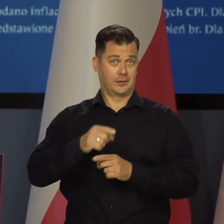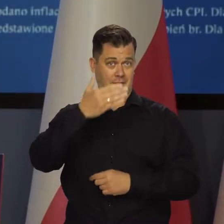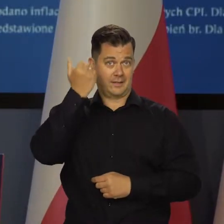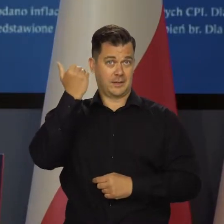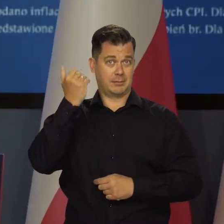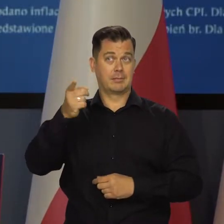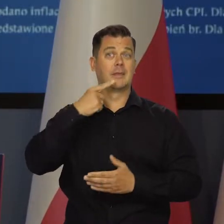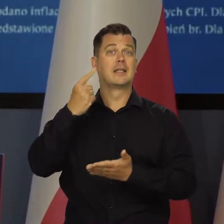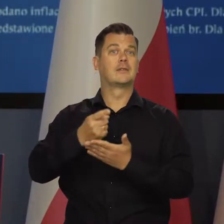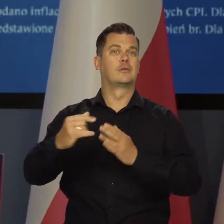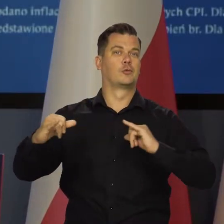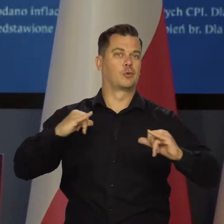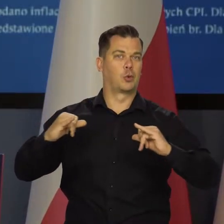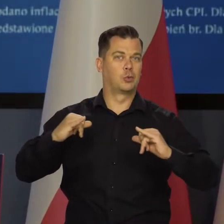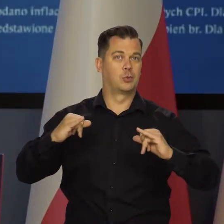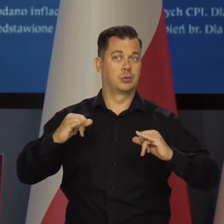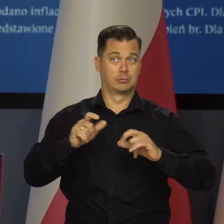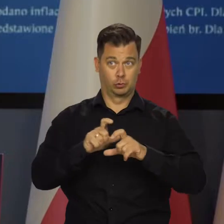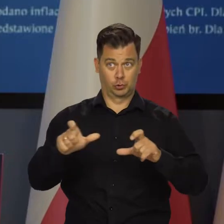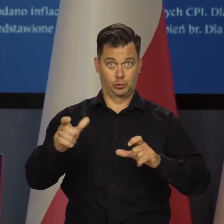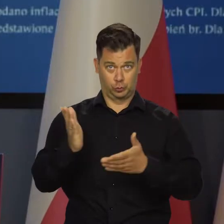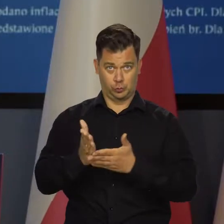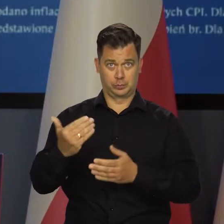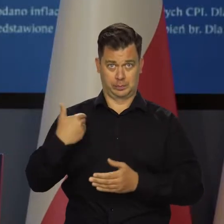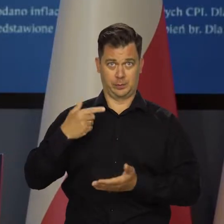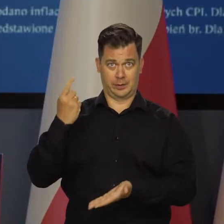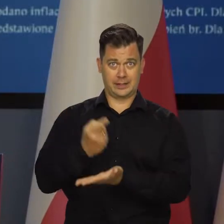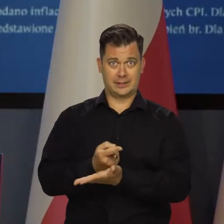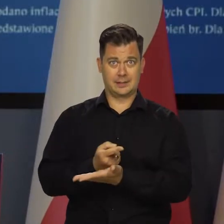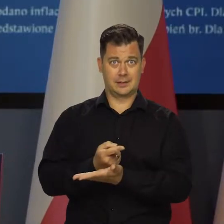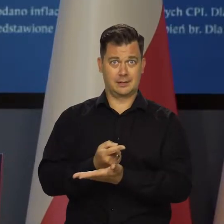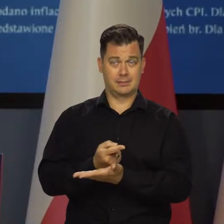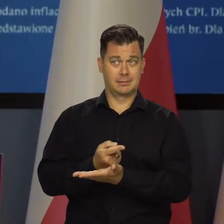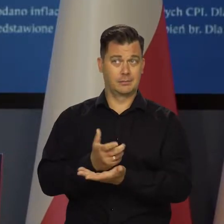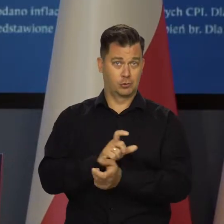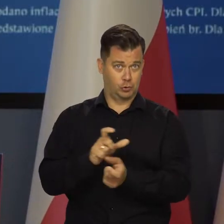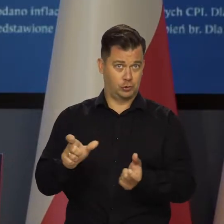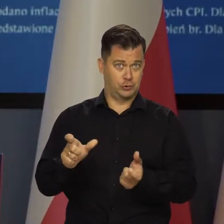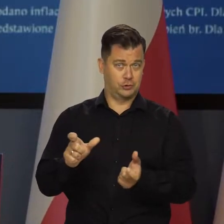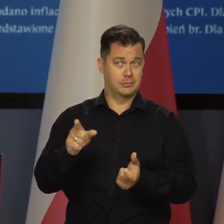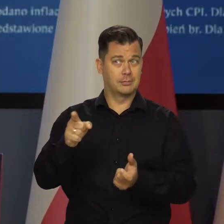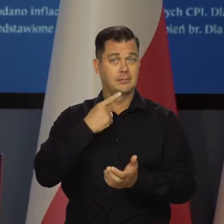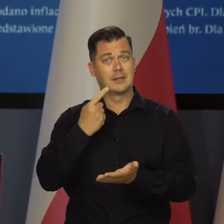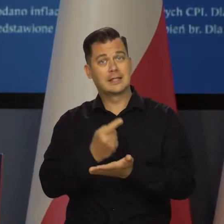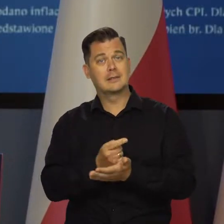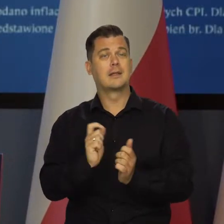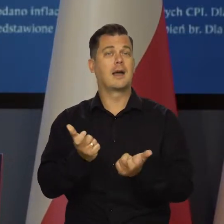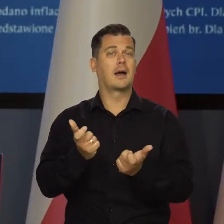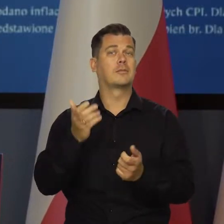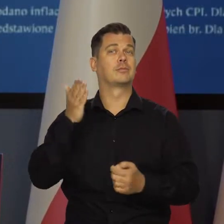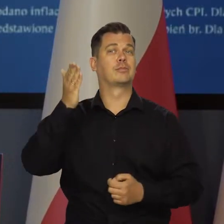Nie mam pojęcia, jakie decyzje podejmie rząd. Nie wiem, czy rząd w ogóle zdecydował jeszcze, czy już jakie to będą decyzje.